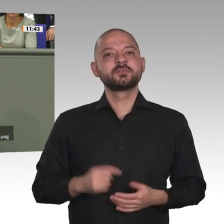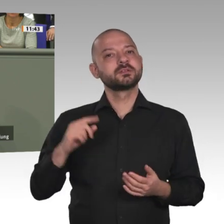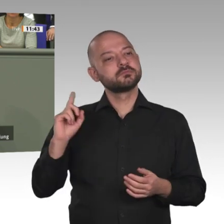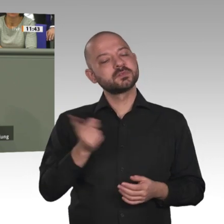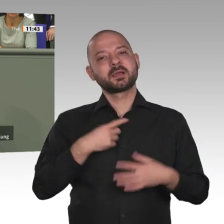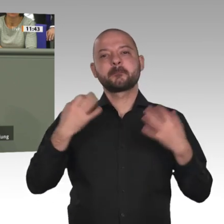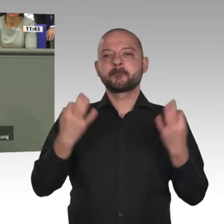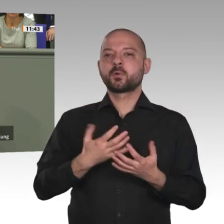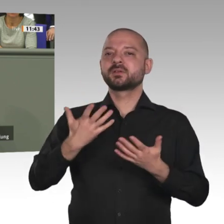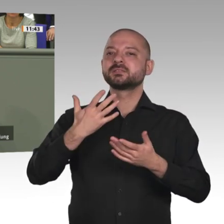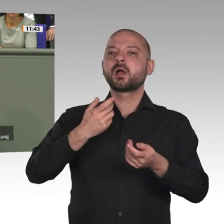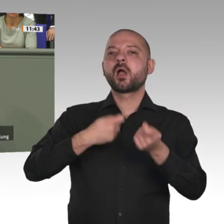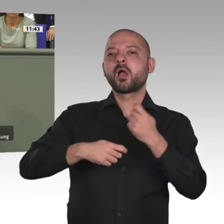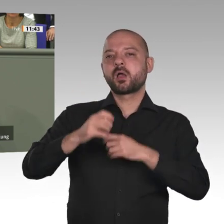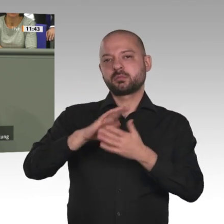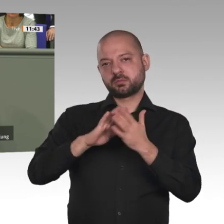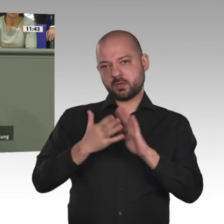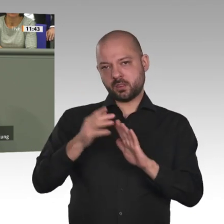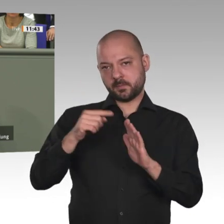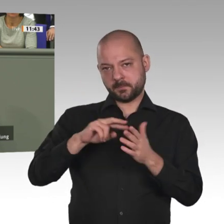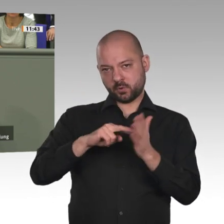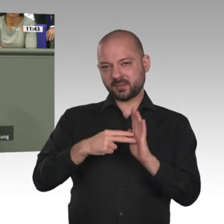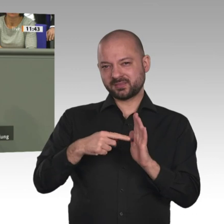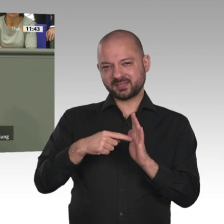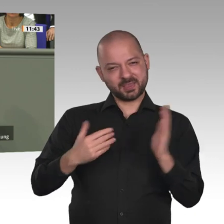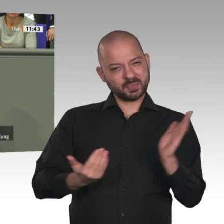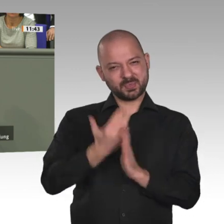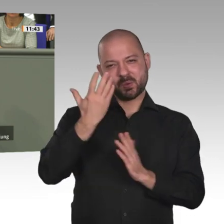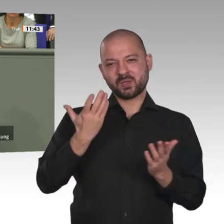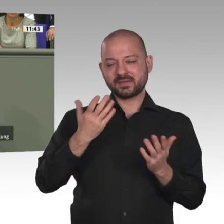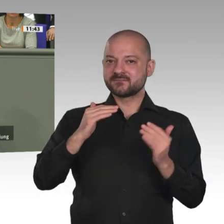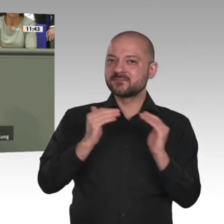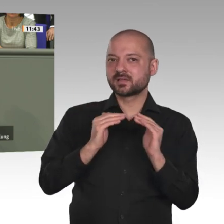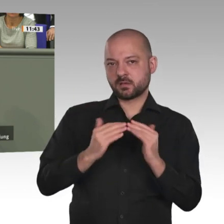Handel schafft Arbeitsplätze und Zukunft, meine Damen und Herren. Ich war in Nordostnigeria und habe dort